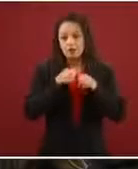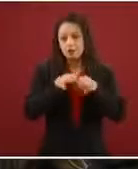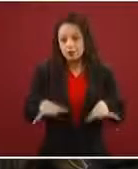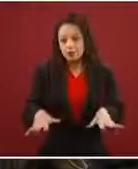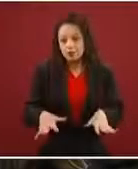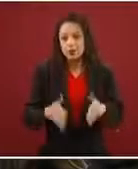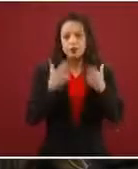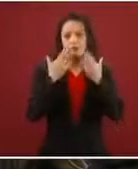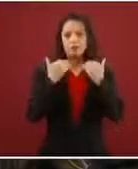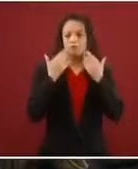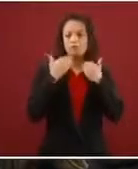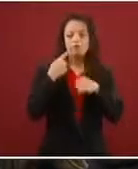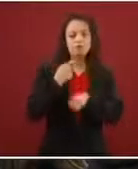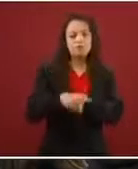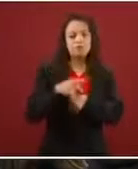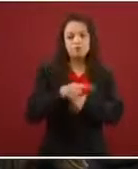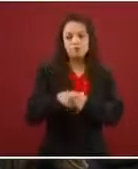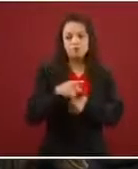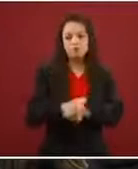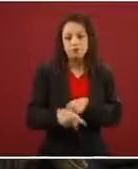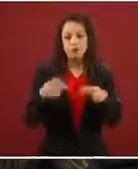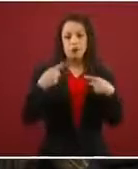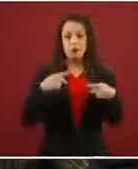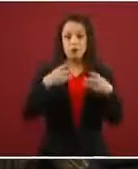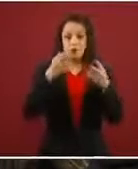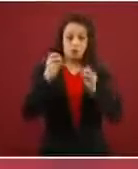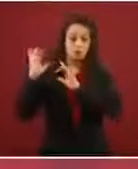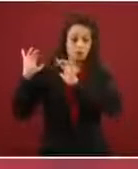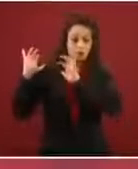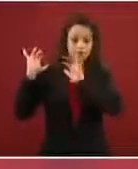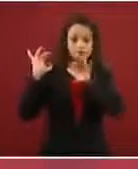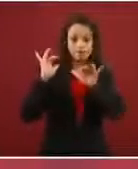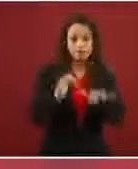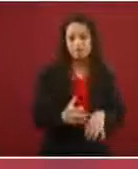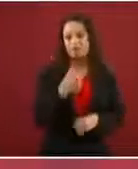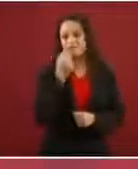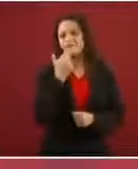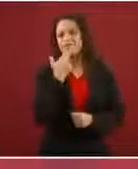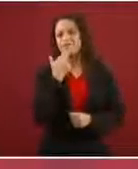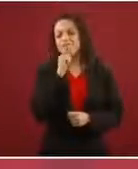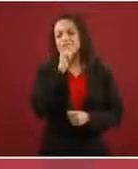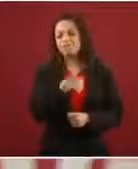Las caravanas no funcionan, desde luego que cada quien se puede organizar como quiera,